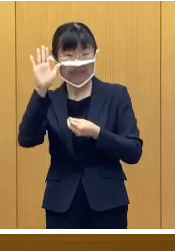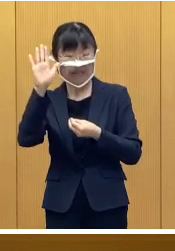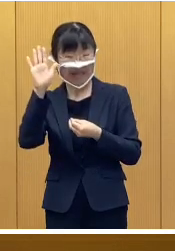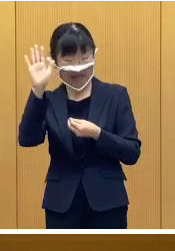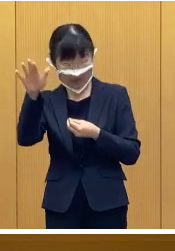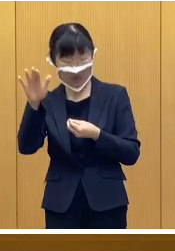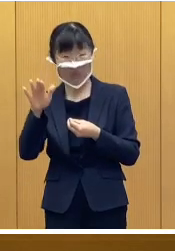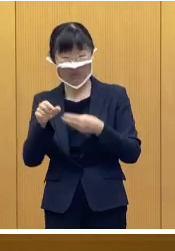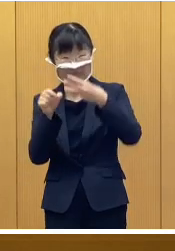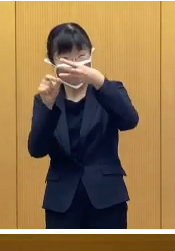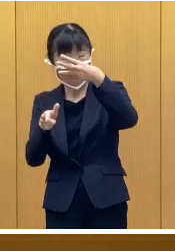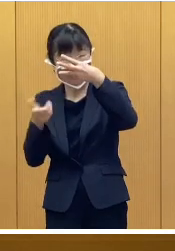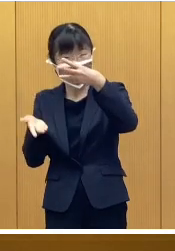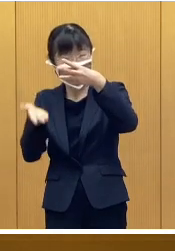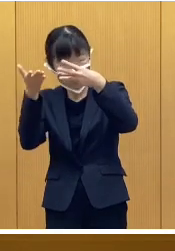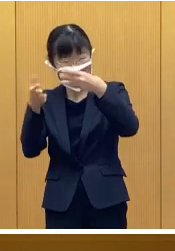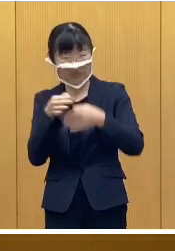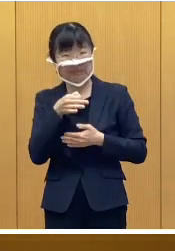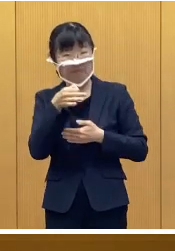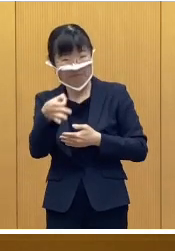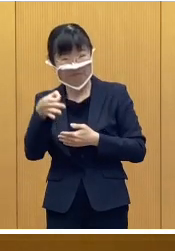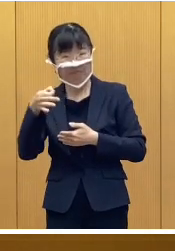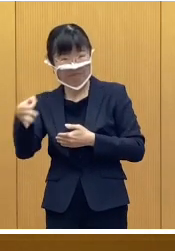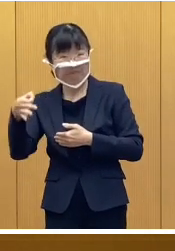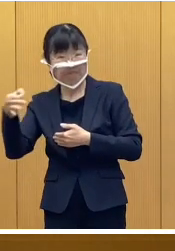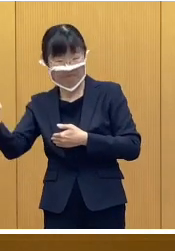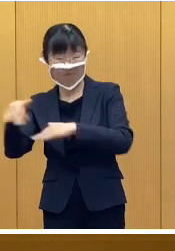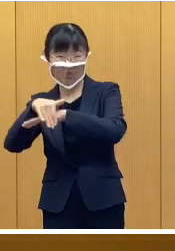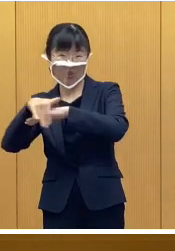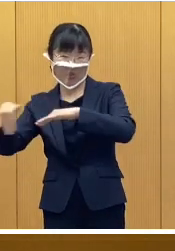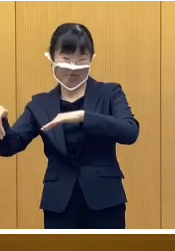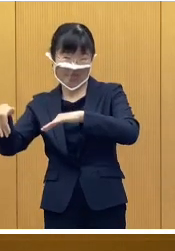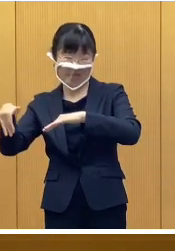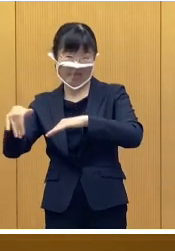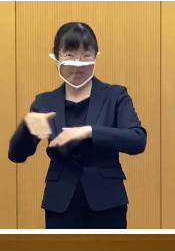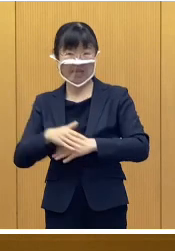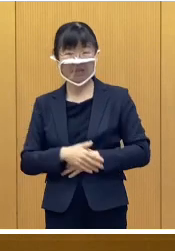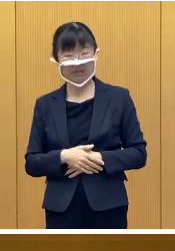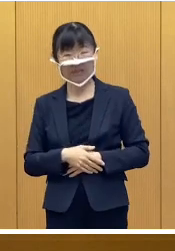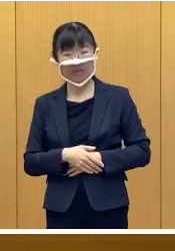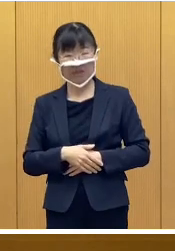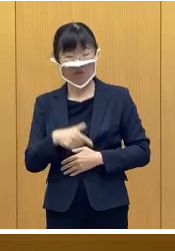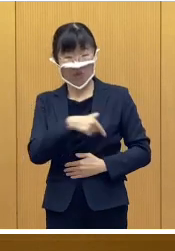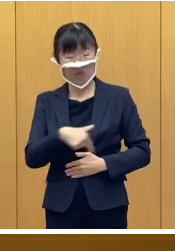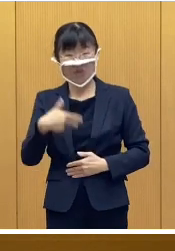3月上旬より順次支給する予定であります なお帯広市から